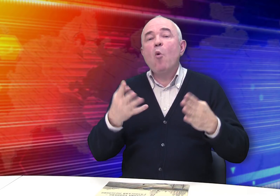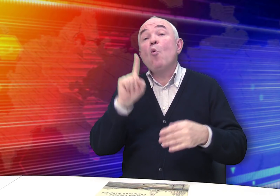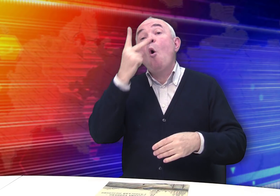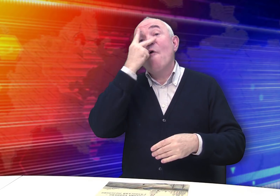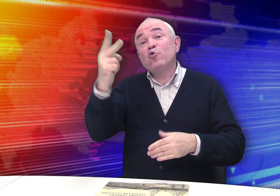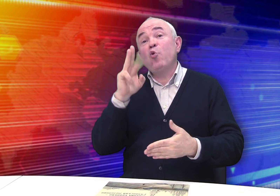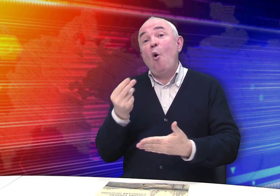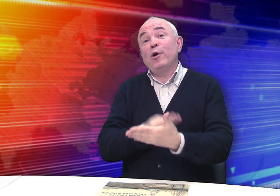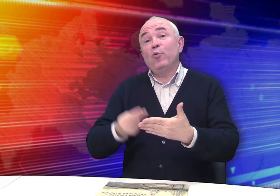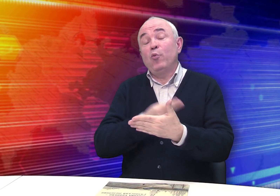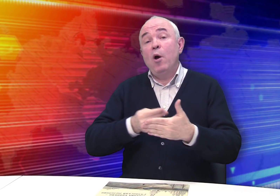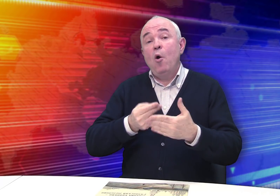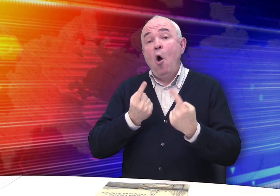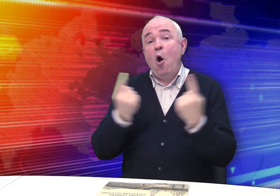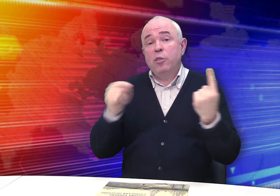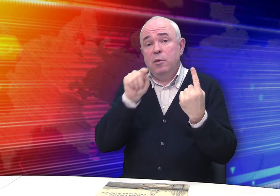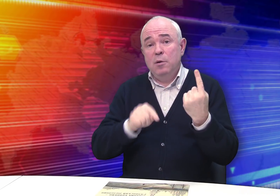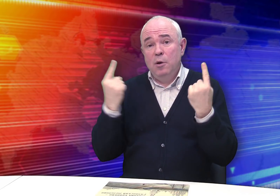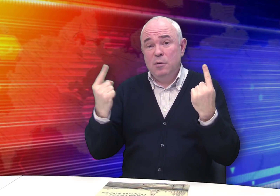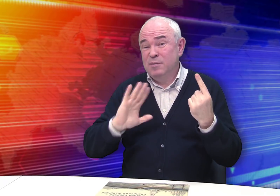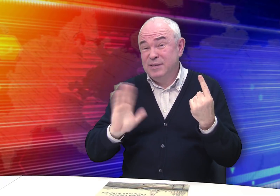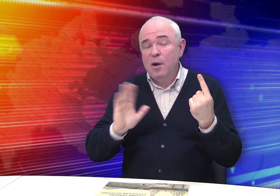что вижу, то и рисую – один к одному.